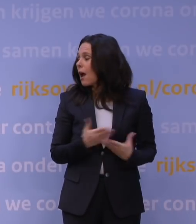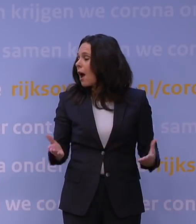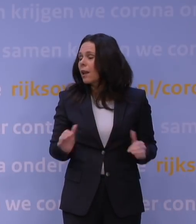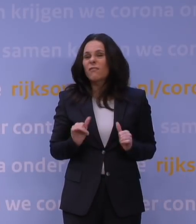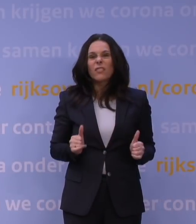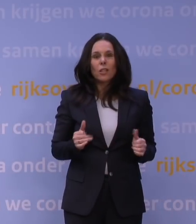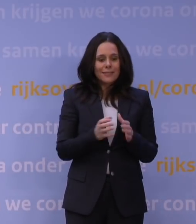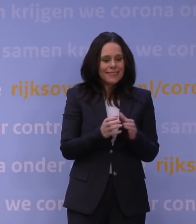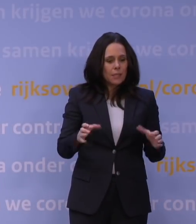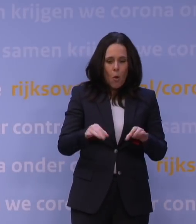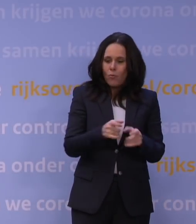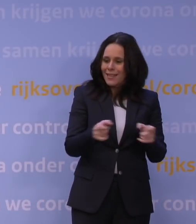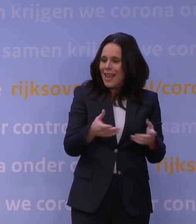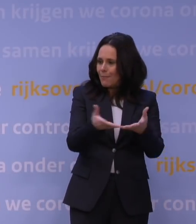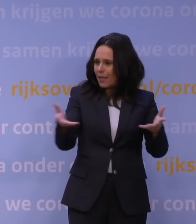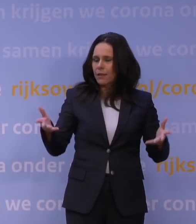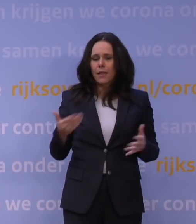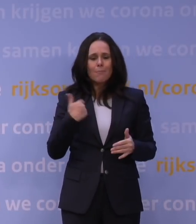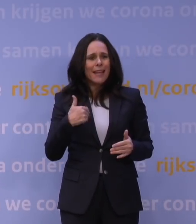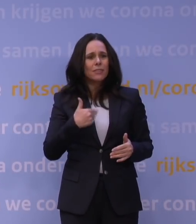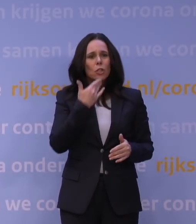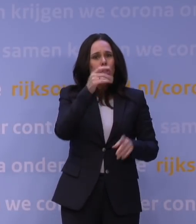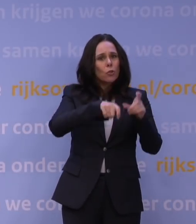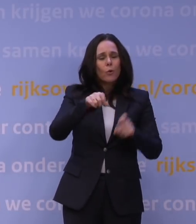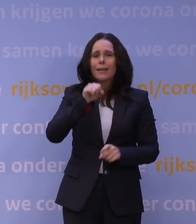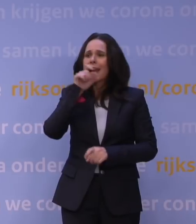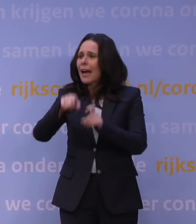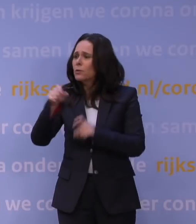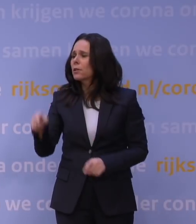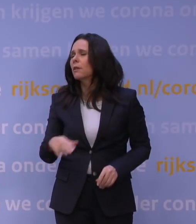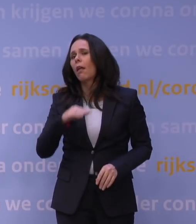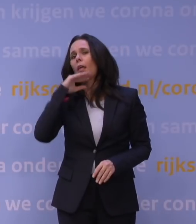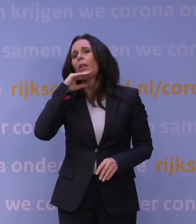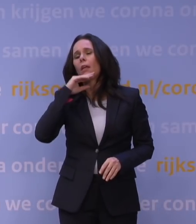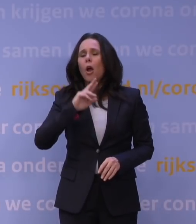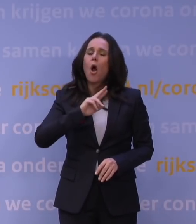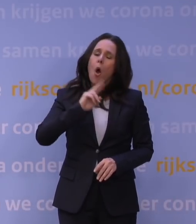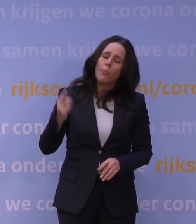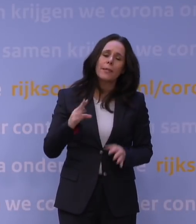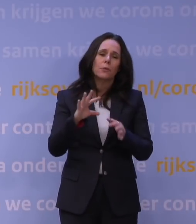en al die mensen en al die ouderen en jongeren die er helemaal klaar mee zijn, dat die nou weer te maken hebben met een aantal weken lockdown.